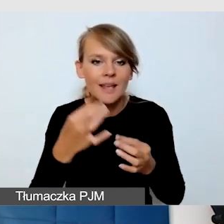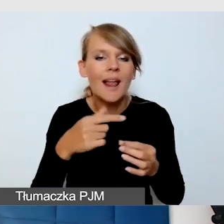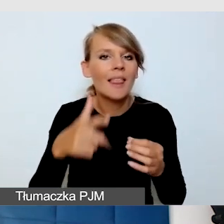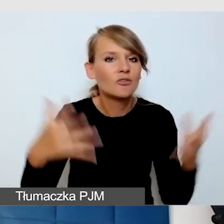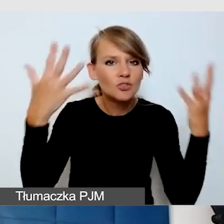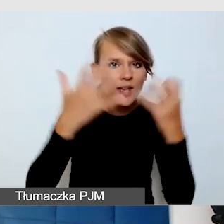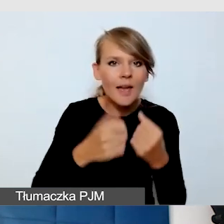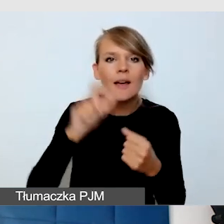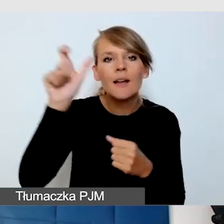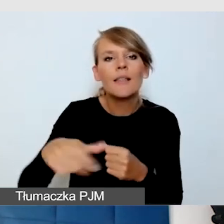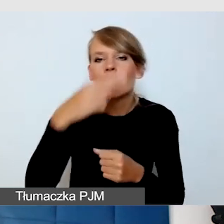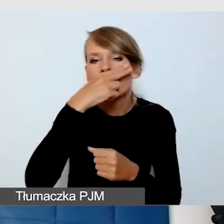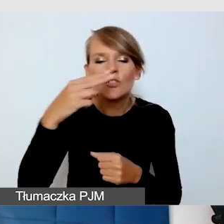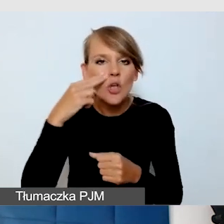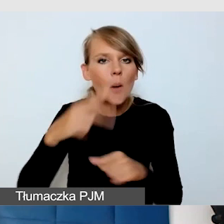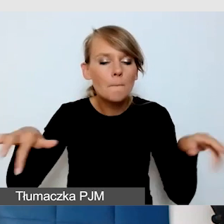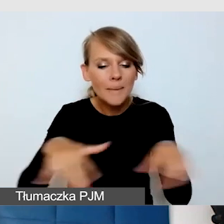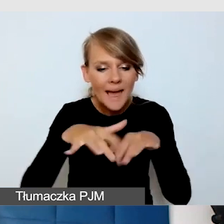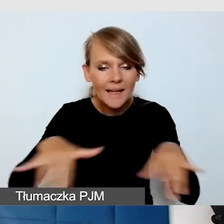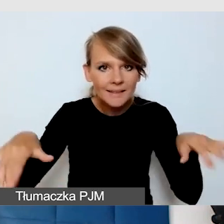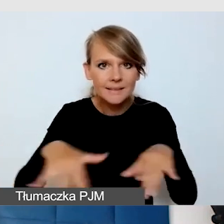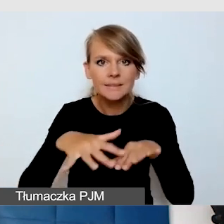i bardzo dużo osób niewidomych chciało w tym wydarzeniu uczestniczyć.